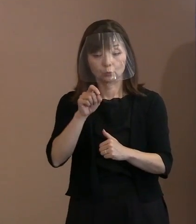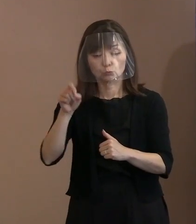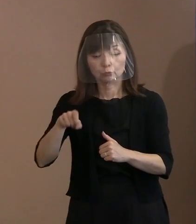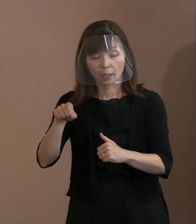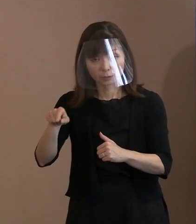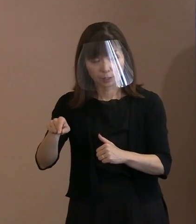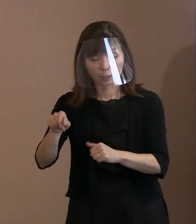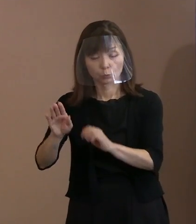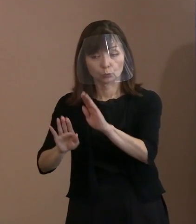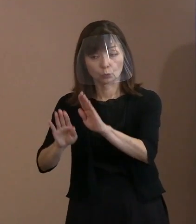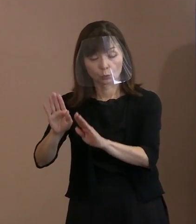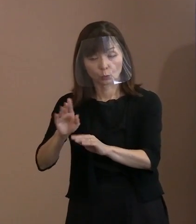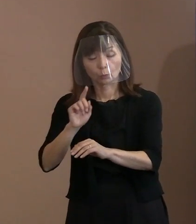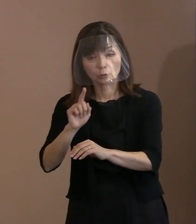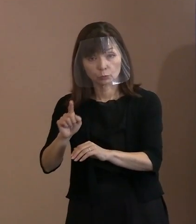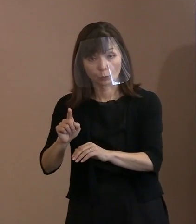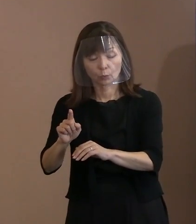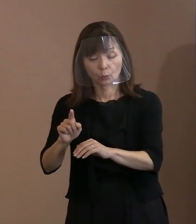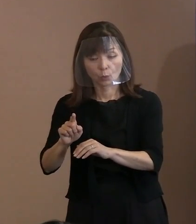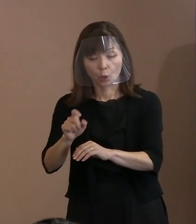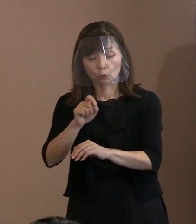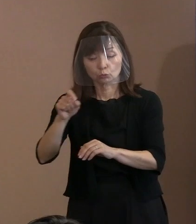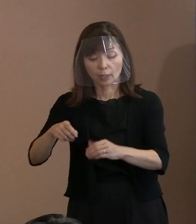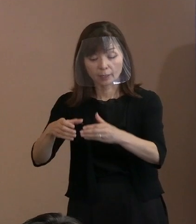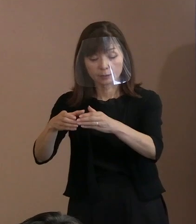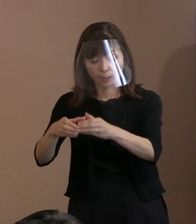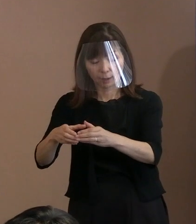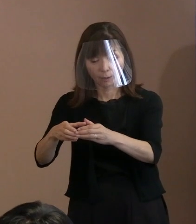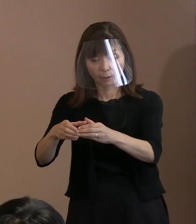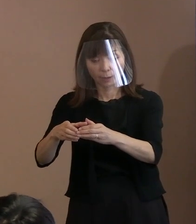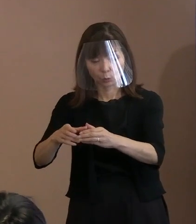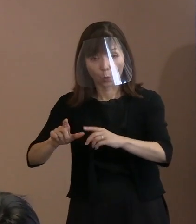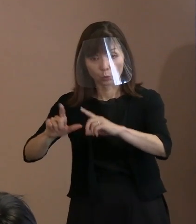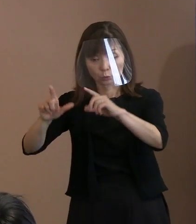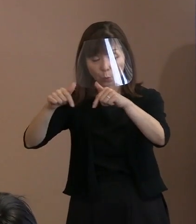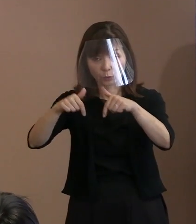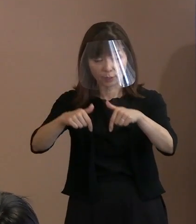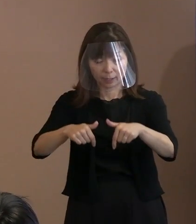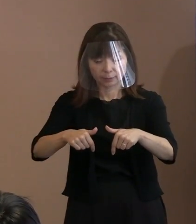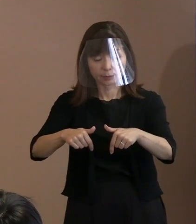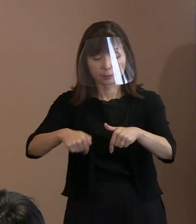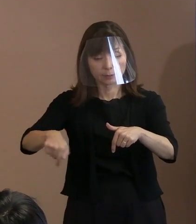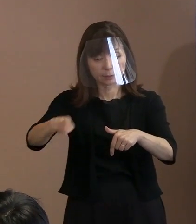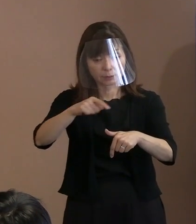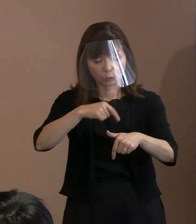ウクライナの東西のその状況を見て､